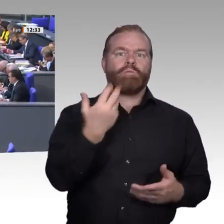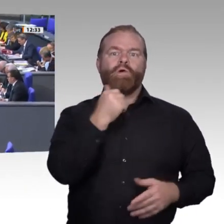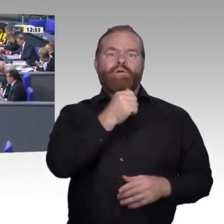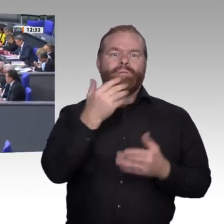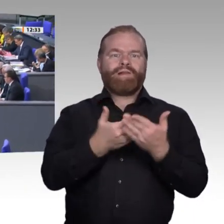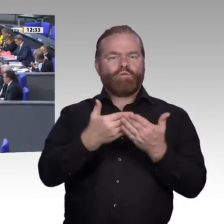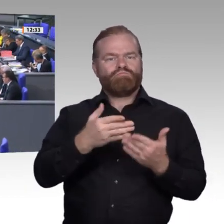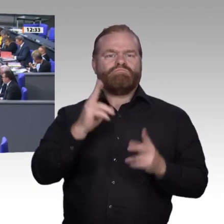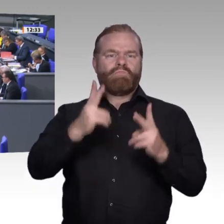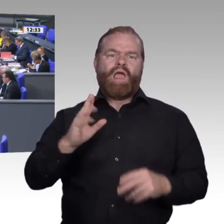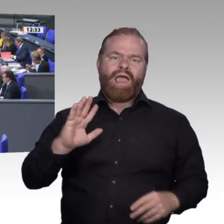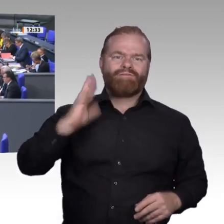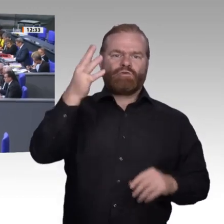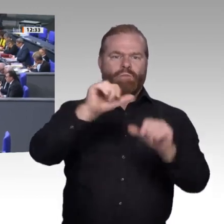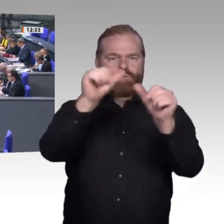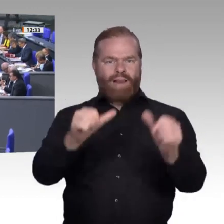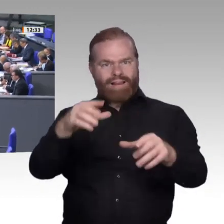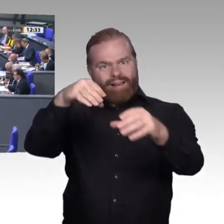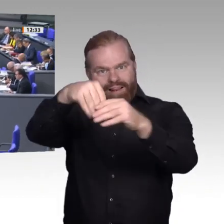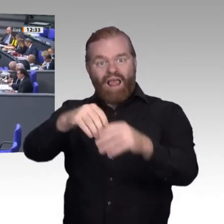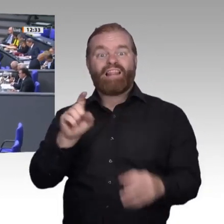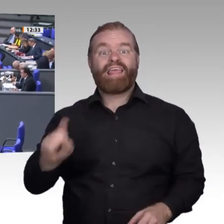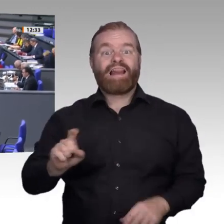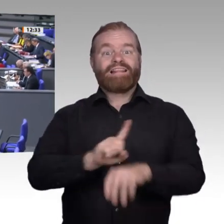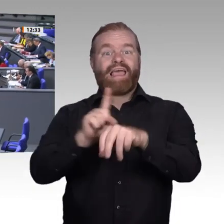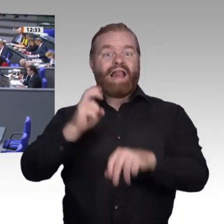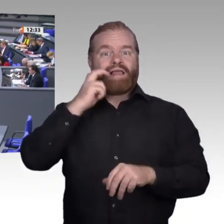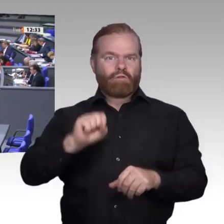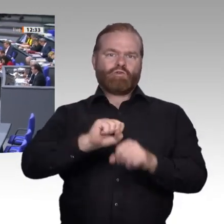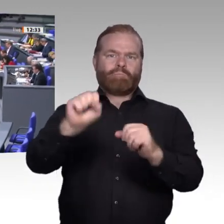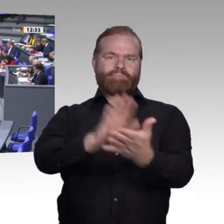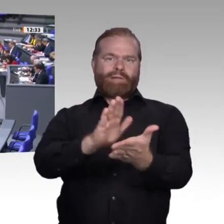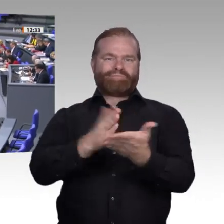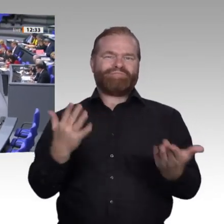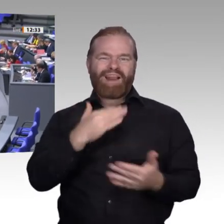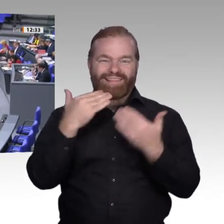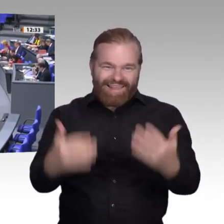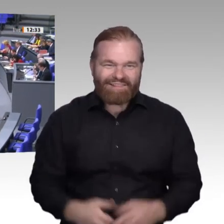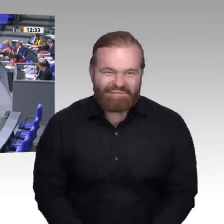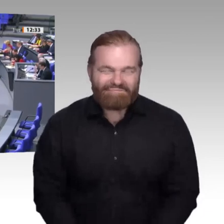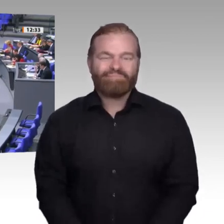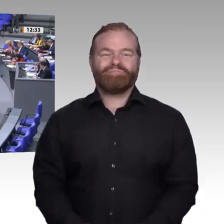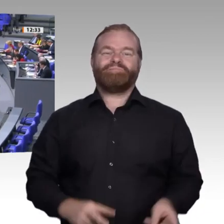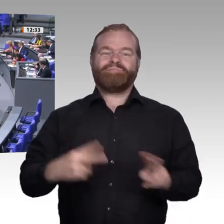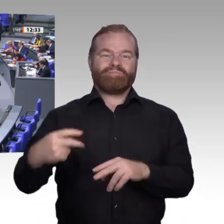Herr Präsident! Meine lieben Kolleginnen und Kollegen! Ein chinesisches Sprichwort sagt: „Wenn